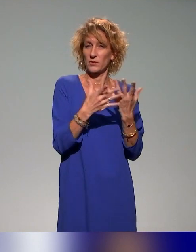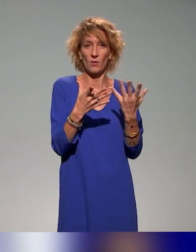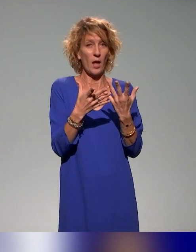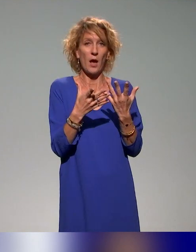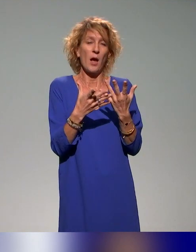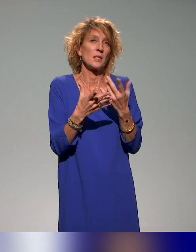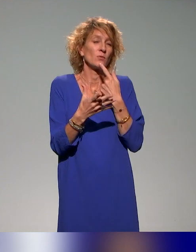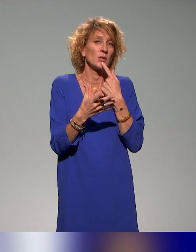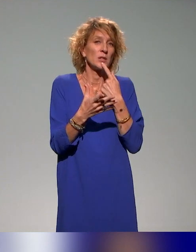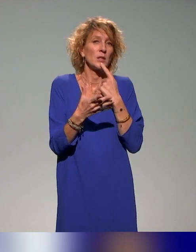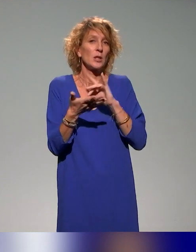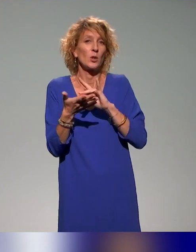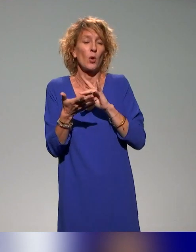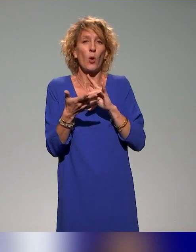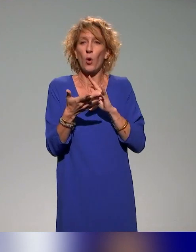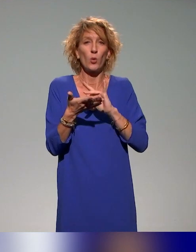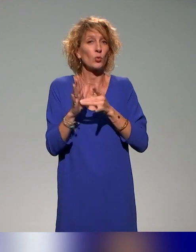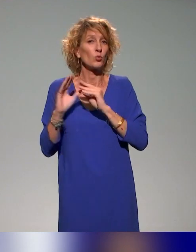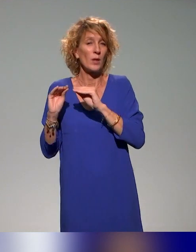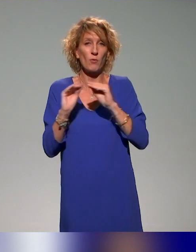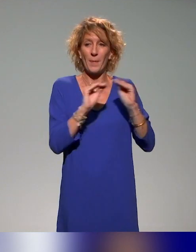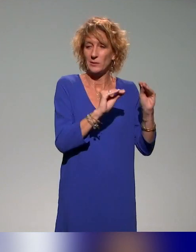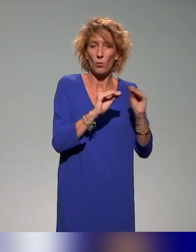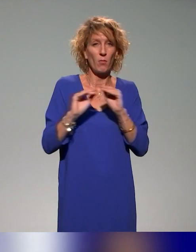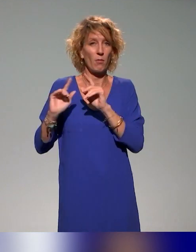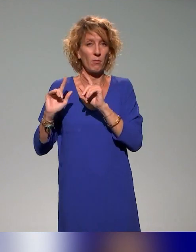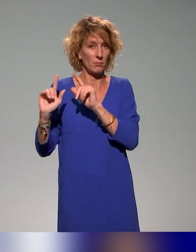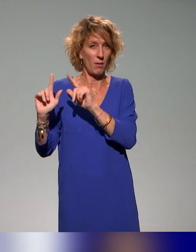mais aussi avec des focus, comme je le disais, sur l'évaluation, sur la conception et/ou l'animation.